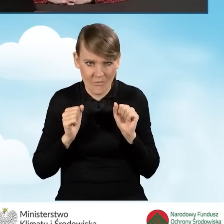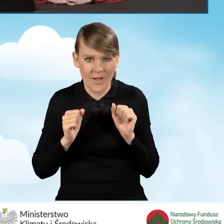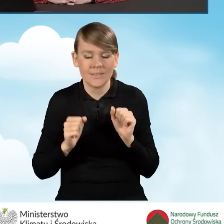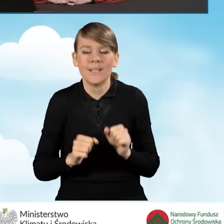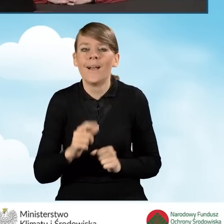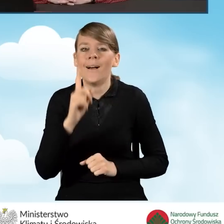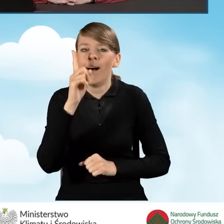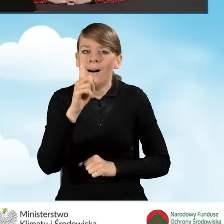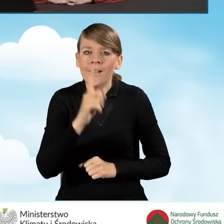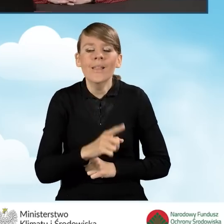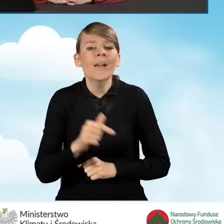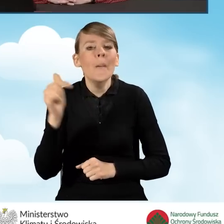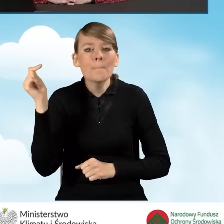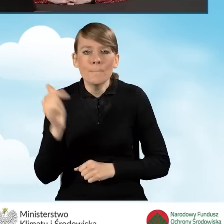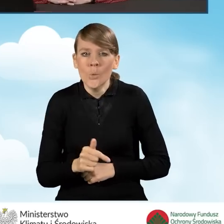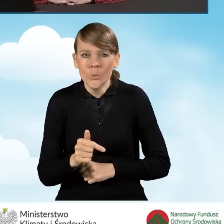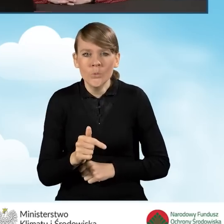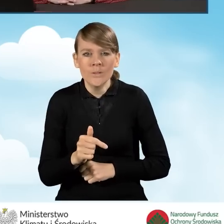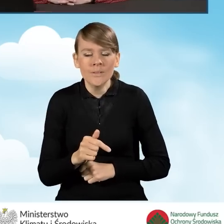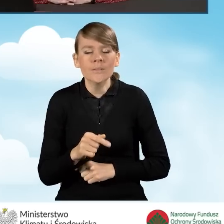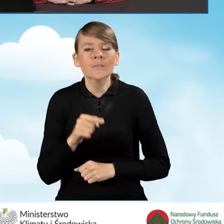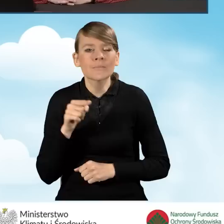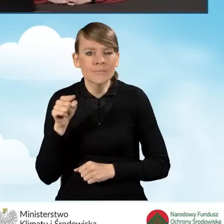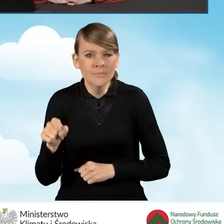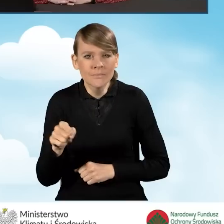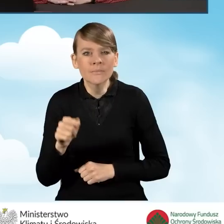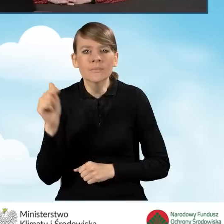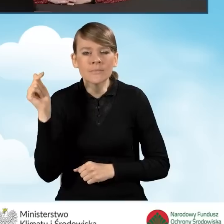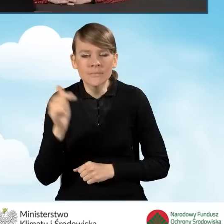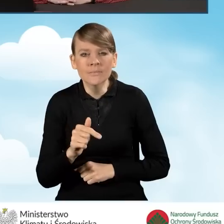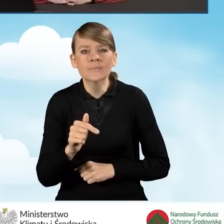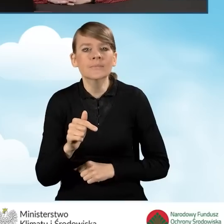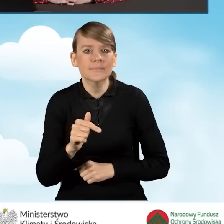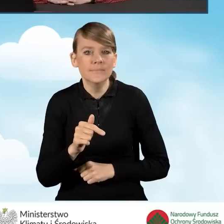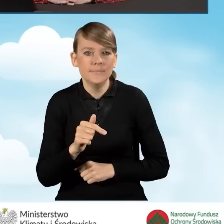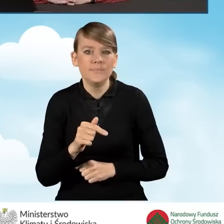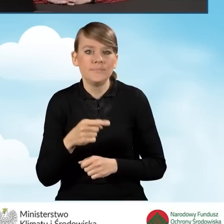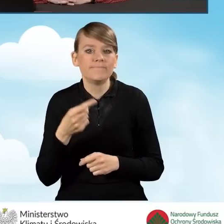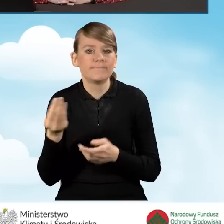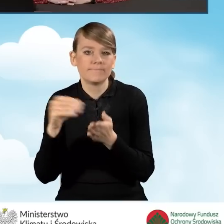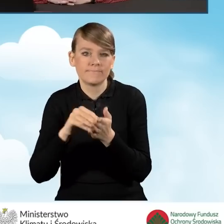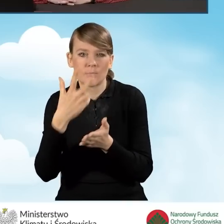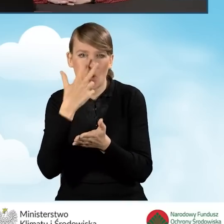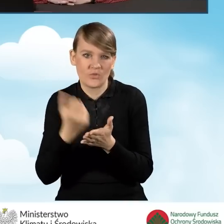natomiast musi jednocześnie wskazać ten wniosek poprzez odpowiednie oświadczenie,